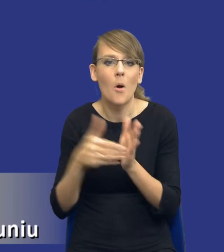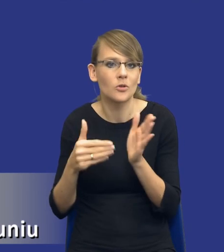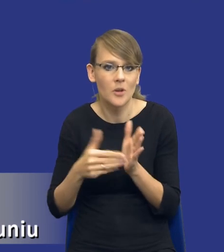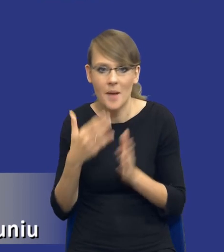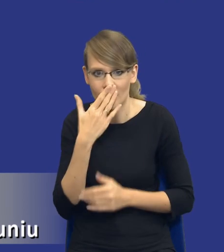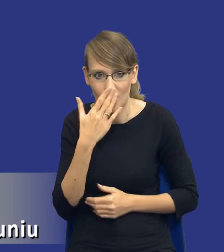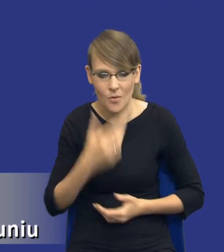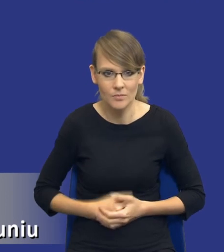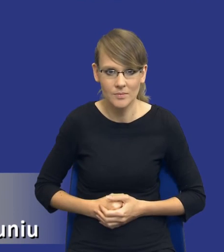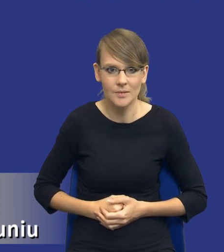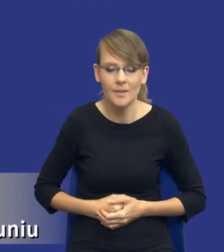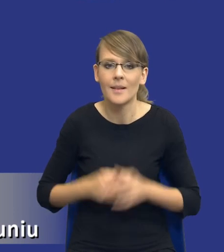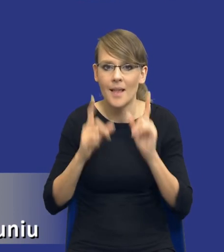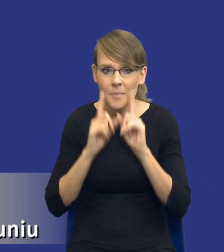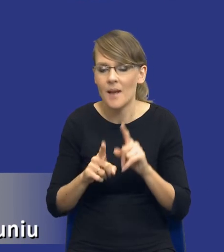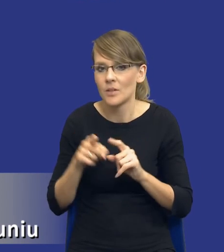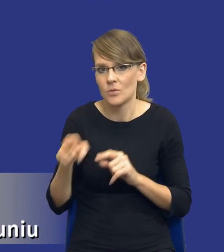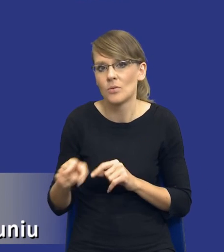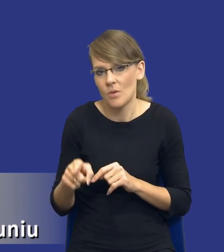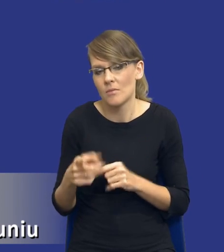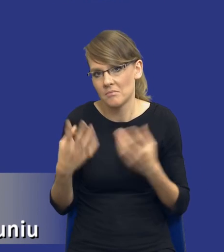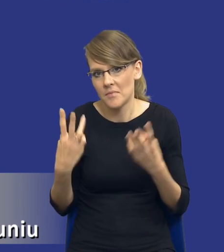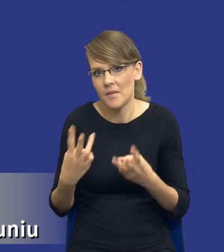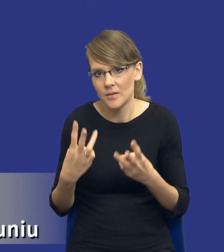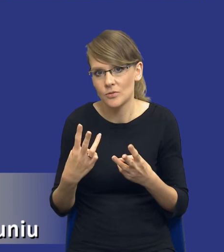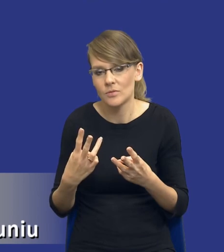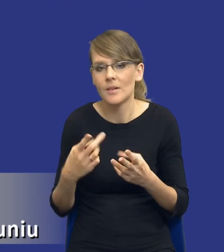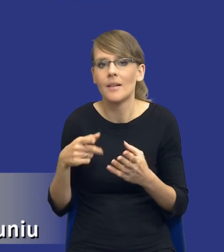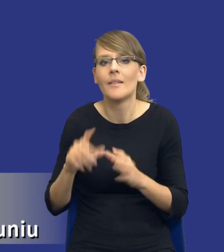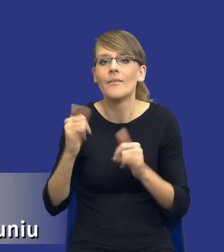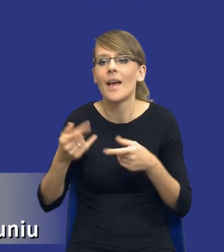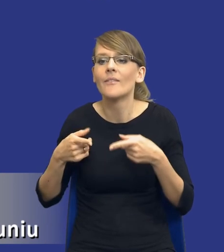bo tak naprawdę to już nam mówi o tym, w jakim kierunku idziemy, jeżeli chodzi o